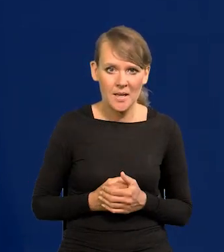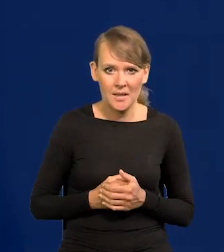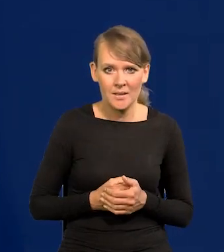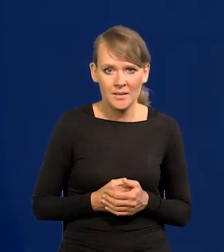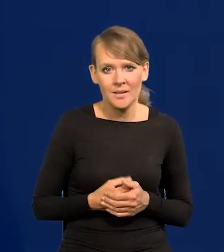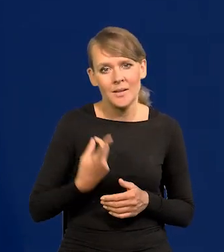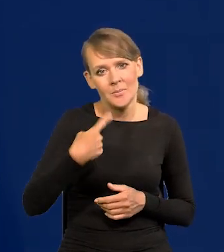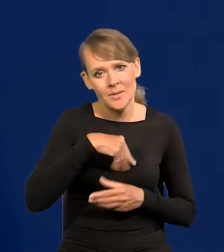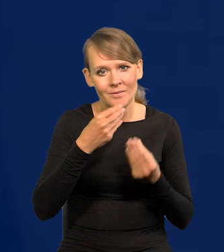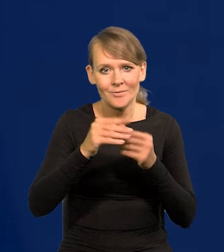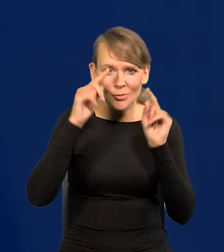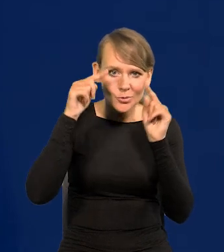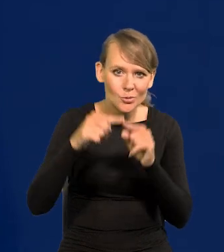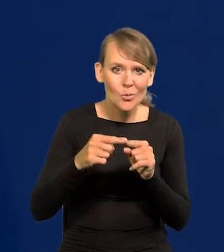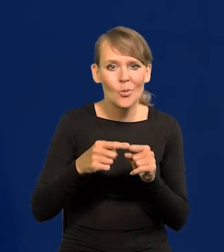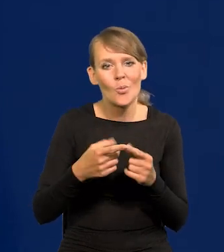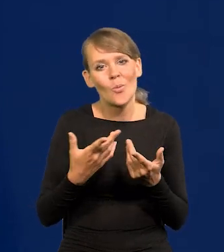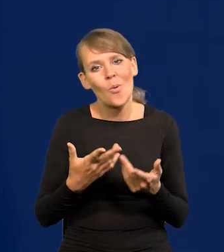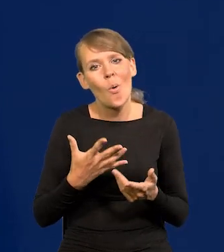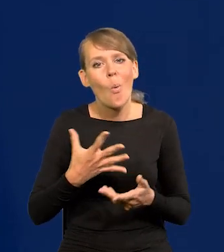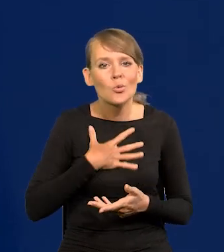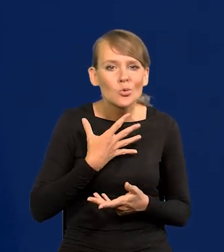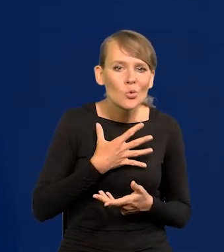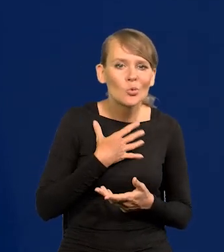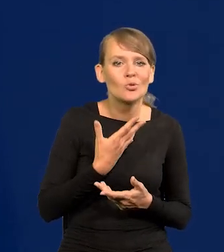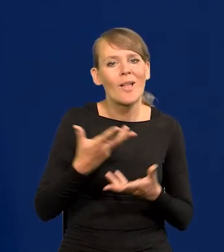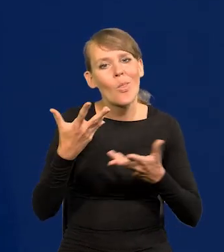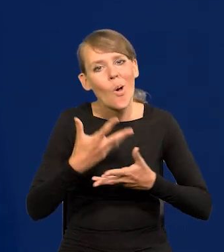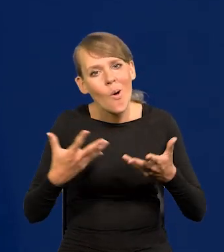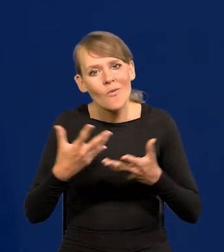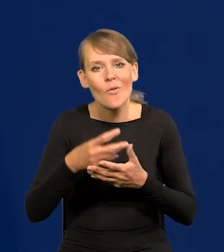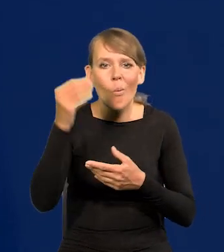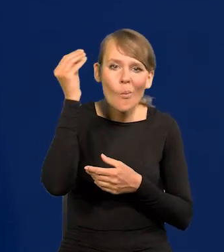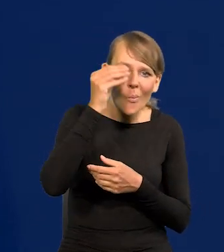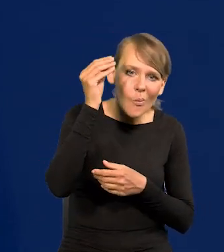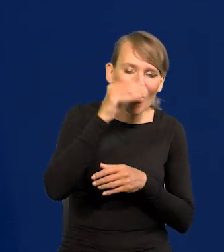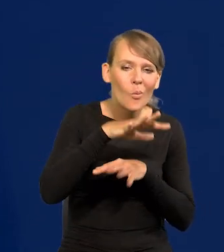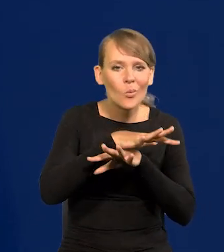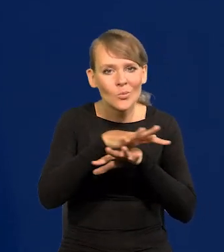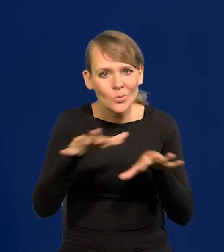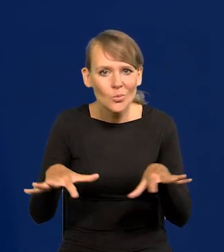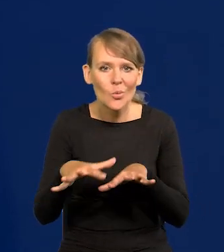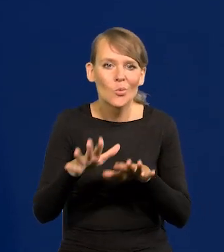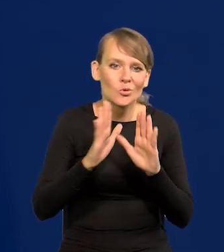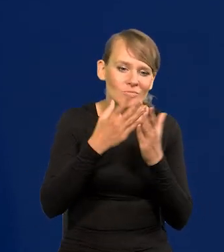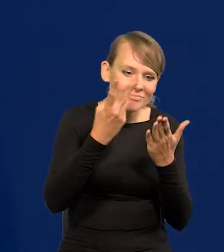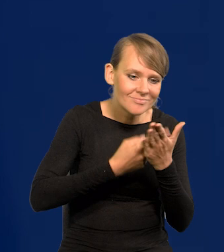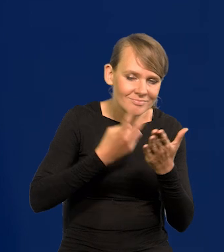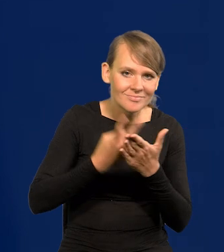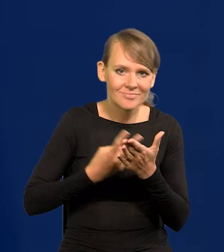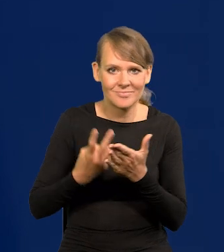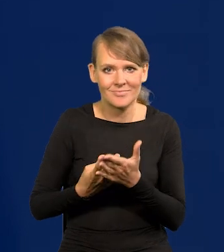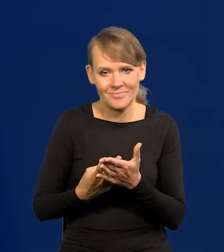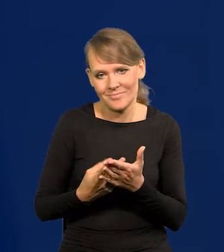się bardziej koncentrowaliśmy na życiu uczuciowym, towarzyskim, intelektualnym, pochłania ogromne ilości lektur itd.